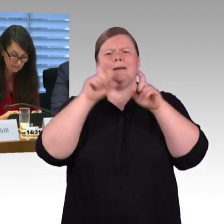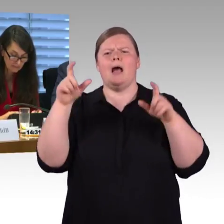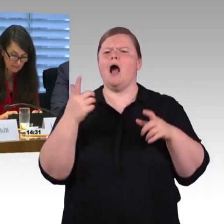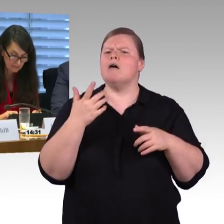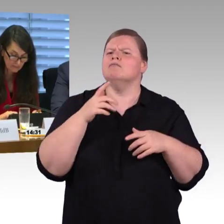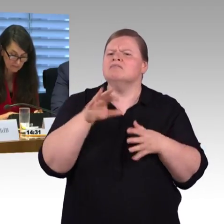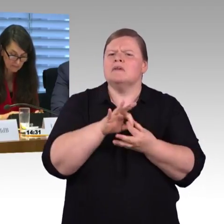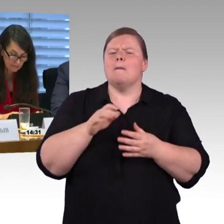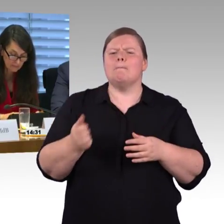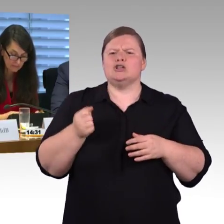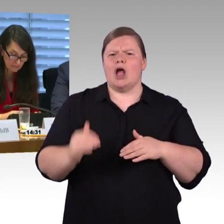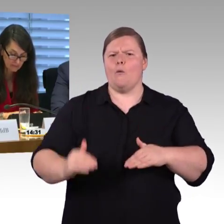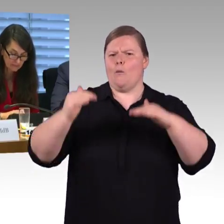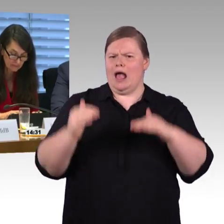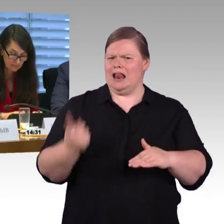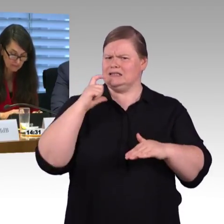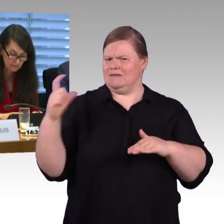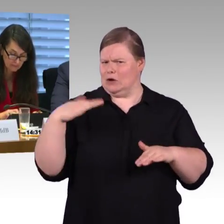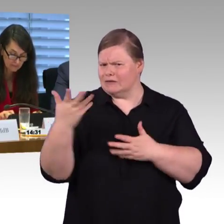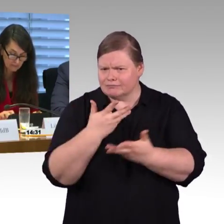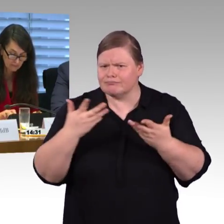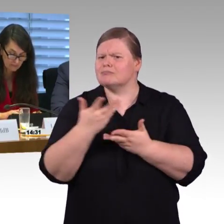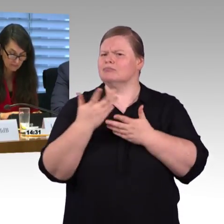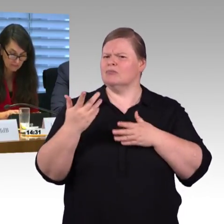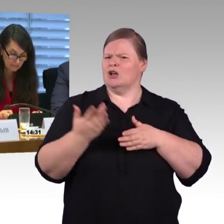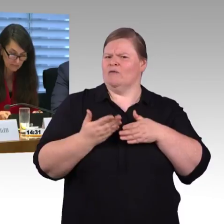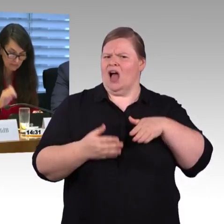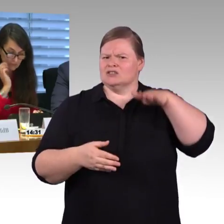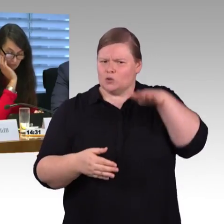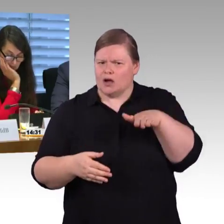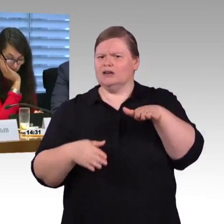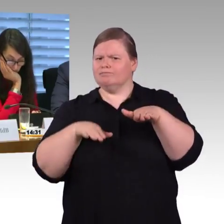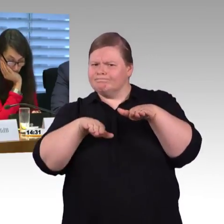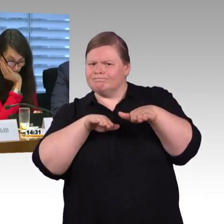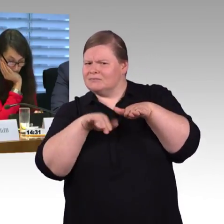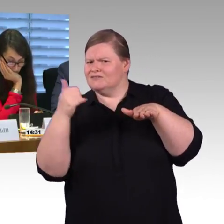Das zweite ist die Nahverkehrssituation, die ist was die Bahnsteighöhen betrifft ja deutschlandweit höchst unterschiedlich.